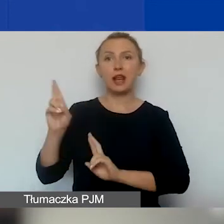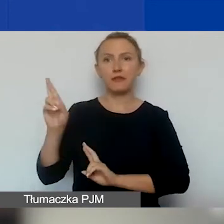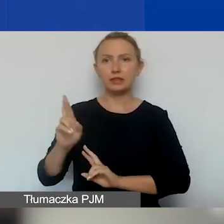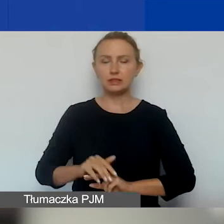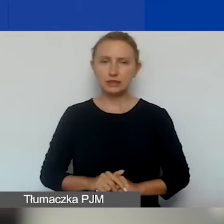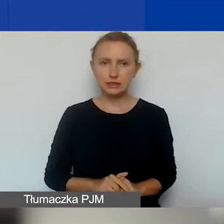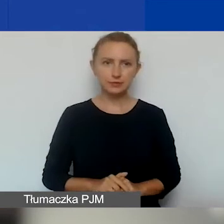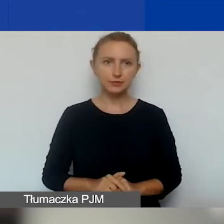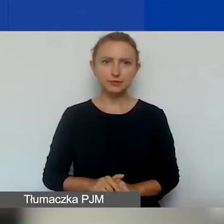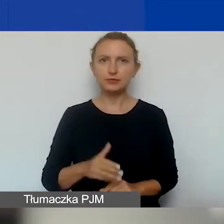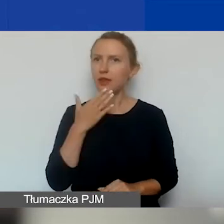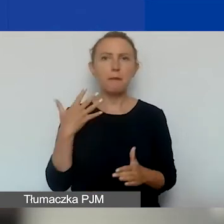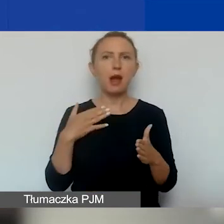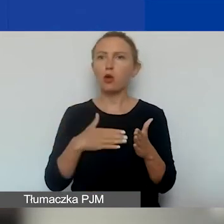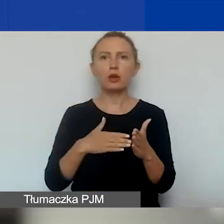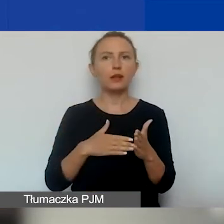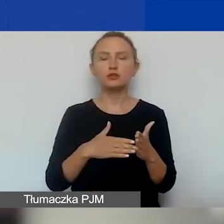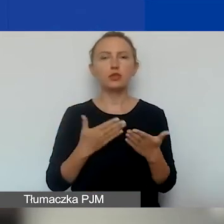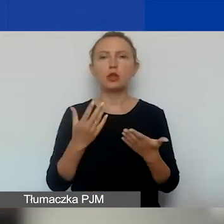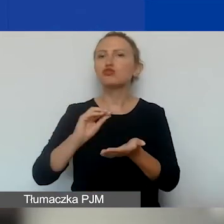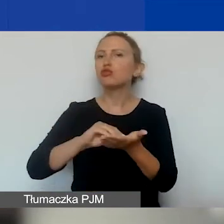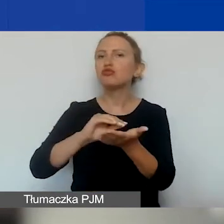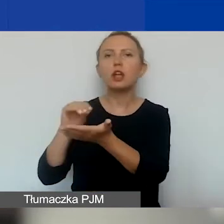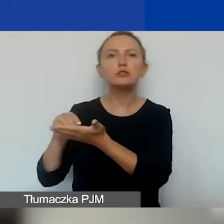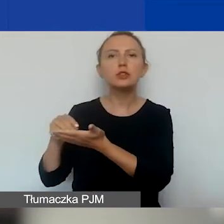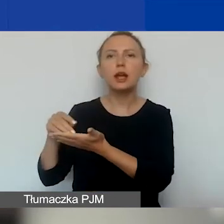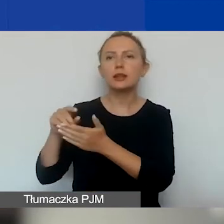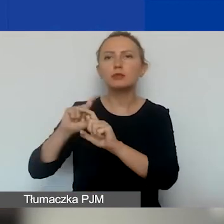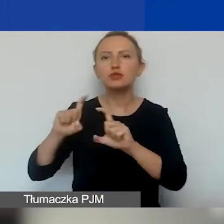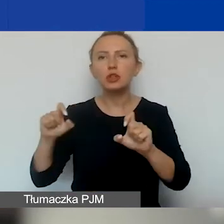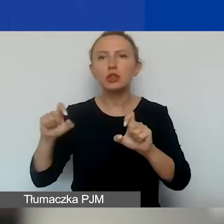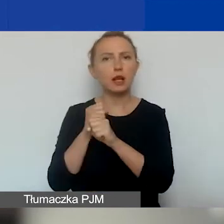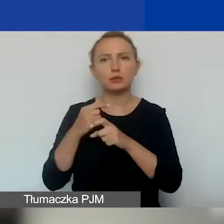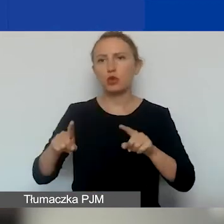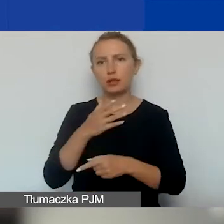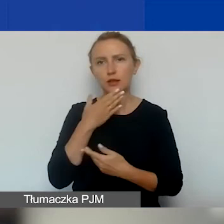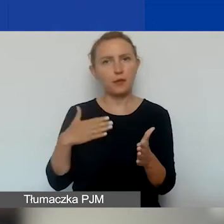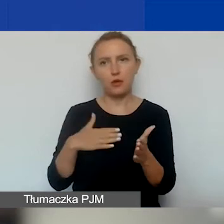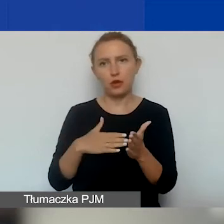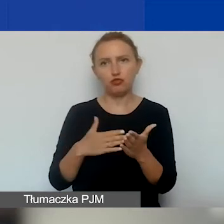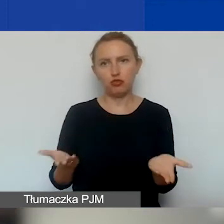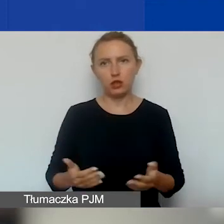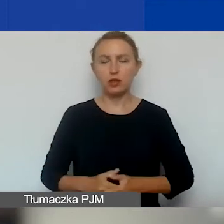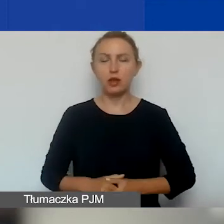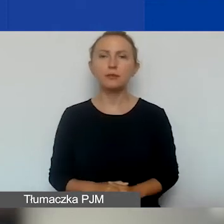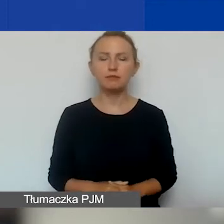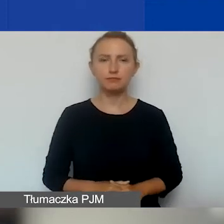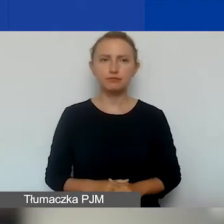I nie mamy ograniczeń związanych z doświadczeniem i stażem organizacji. Czyli zakładamy,